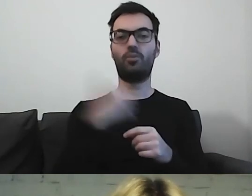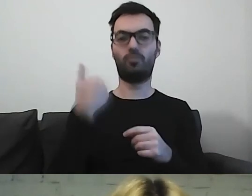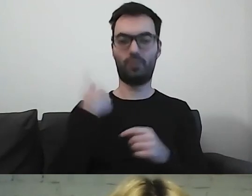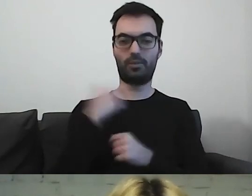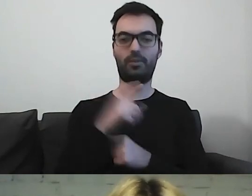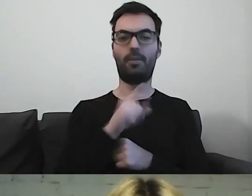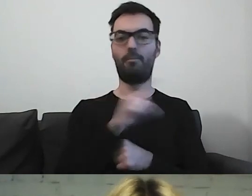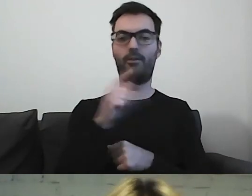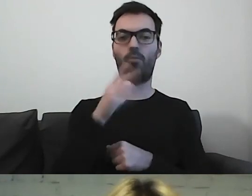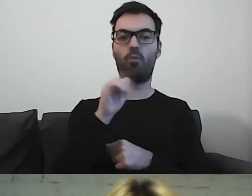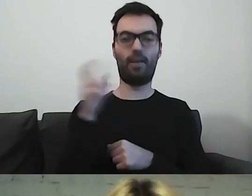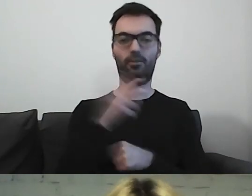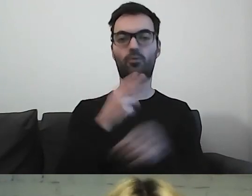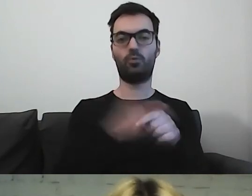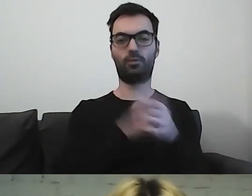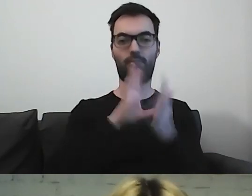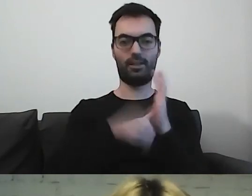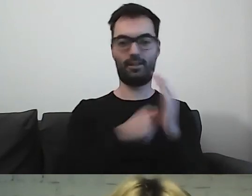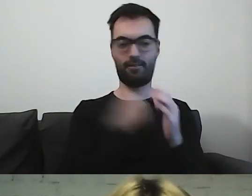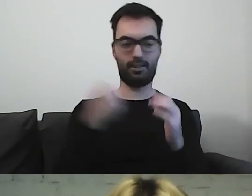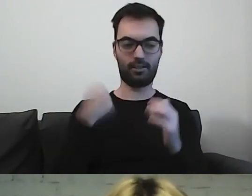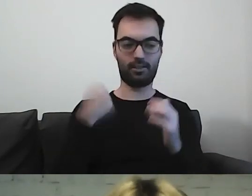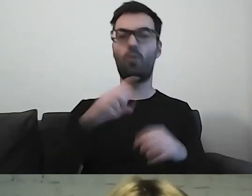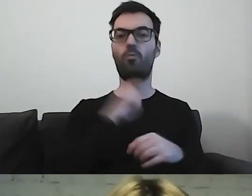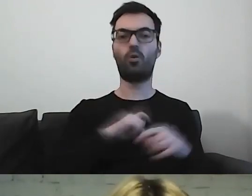Paweł Burlewicz z Urzędu m.st. Warszawy, Biuro Organizacji Urzędu,